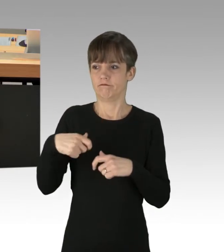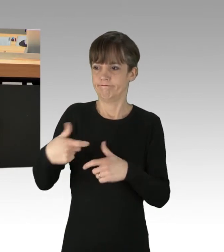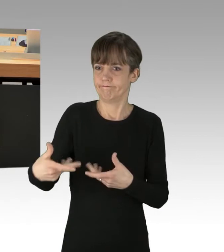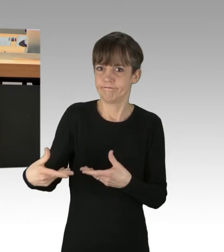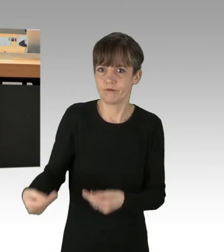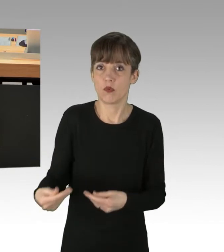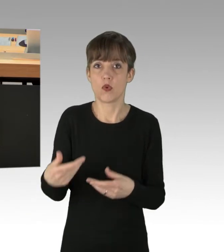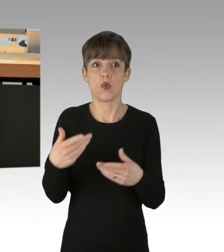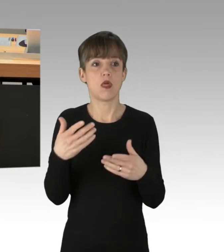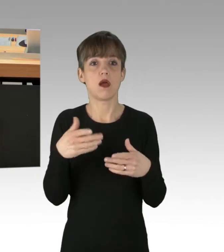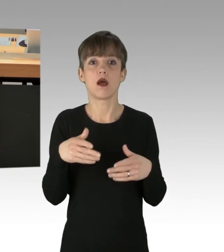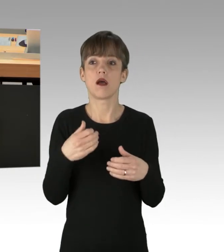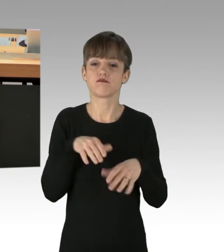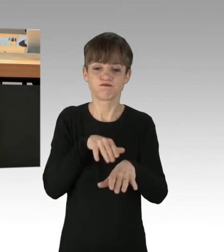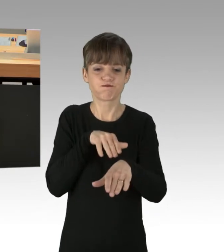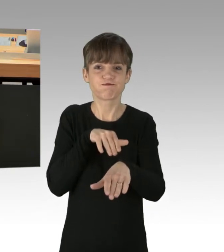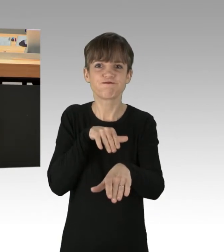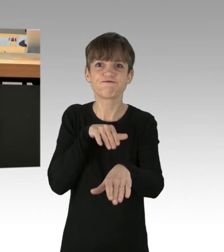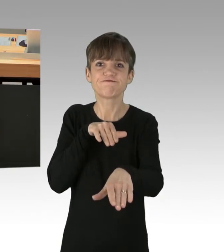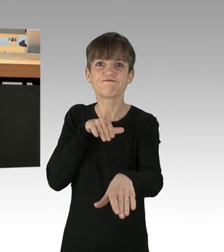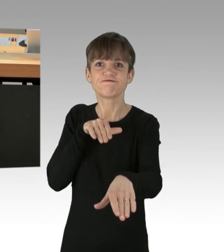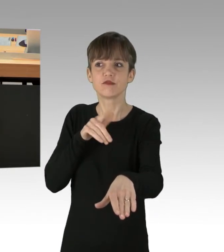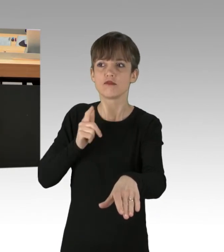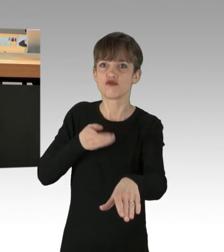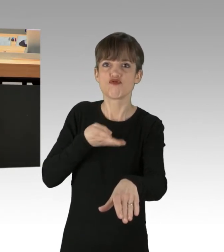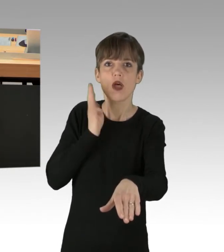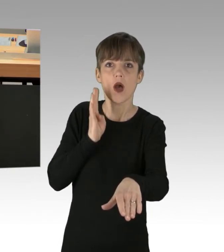und blockiert werden, auch Strafanzeigen stellen sollten.